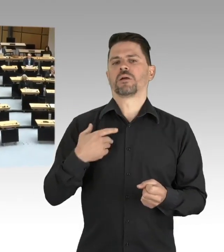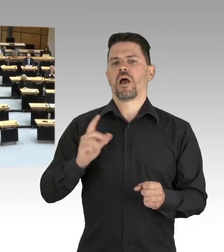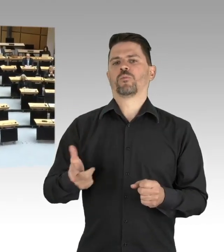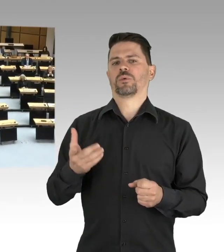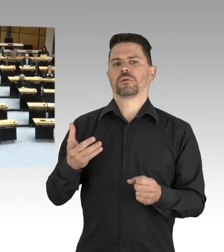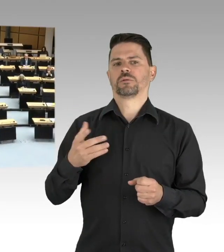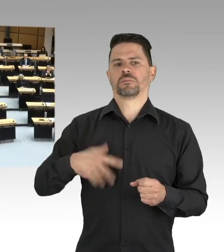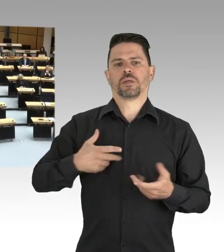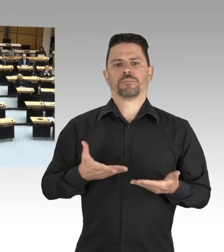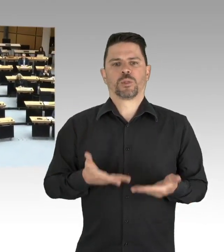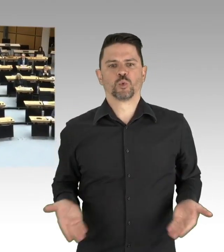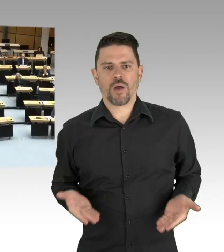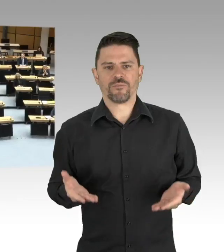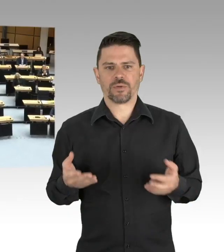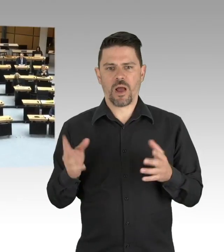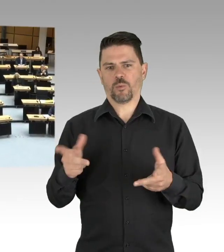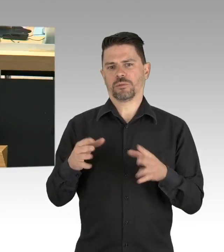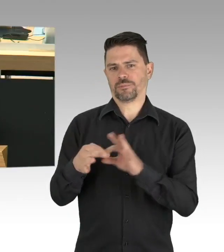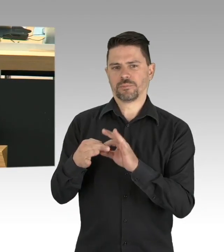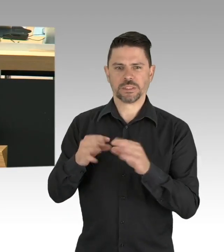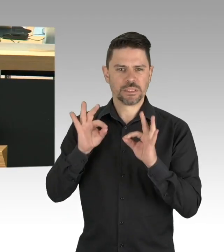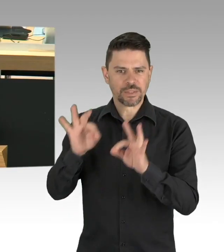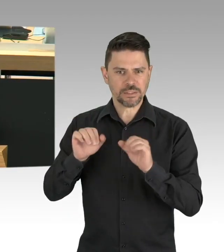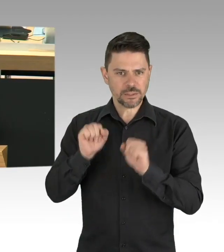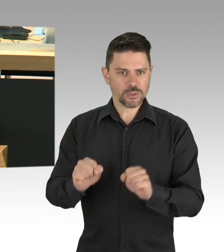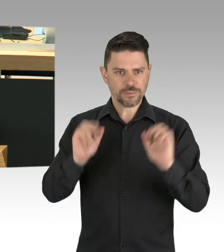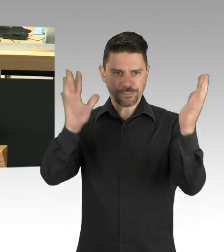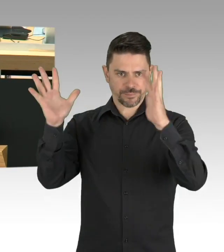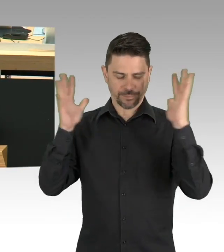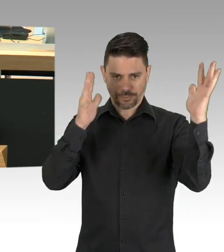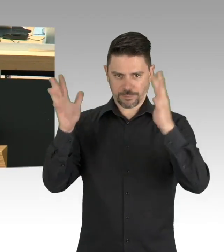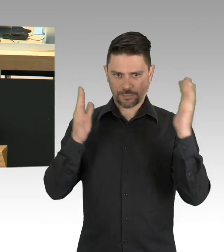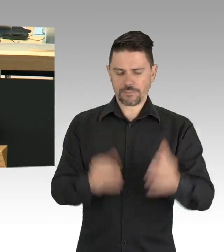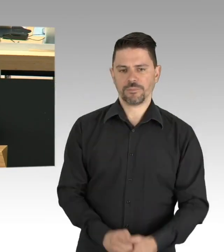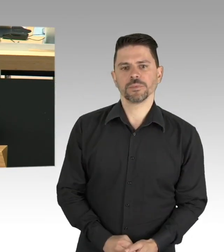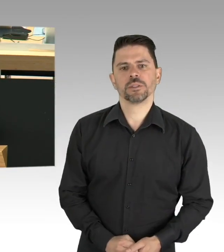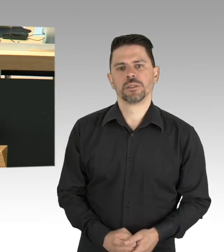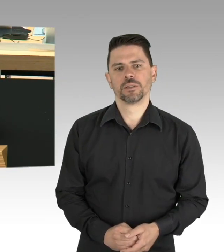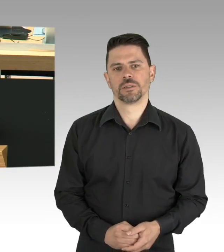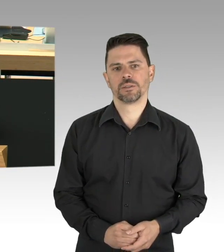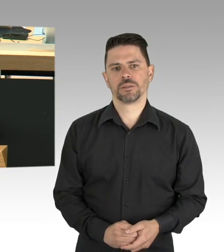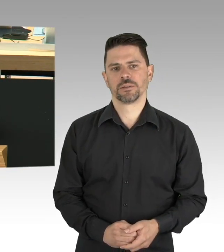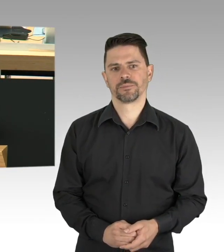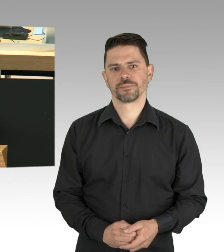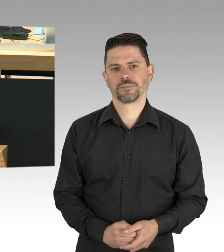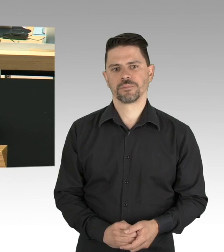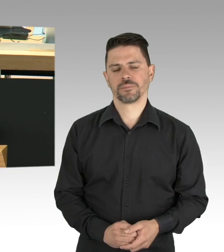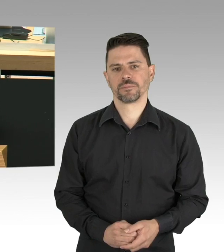(Sprecherwechsel) Nein, keine Zwischenfragen, ich möchte im Zusammenhang ausführen, danke schön. Meine Damen und Herren, noch etwas können wir aus dieser Krise lernen.